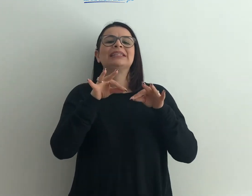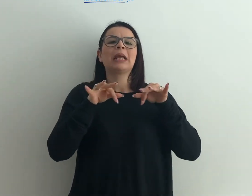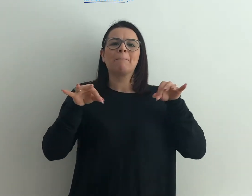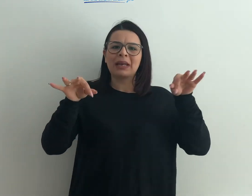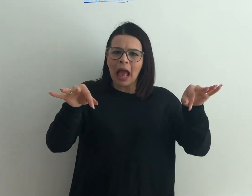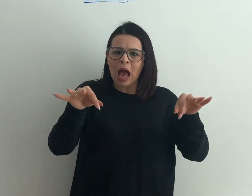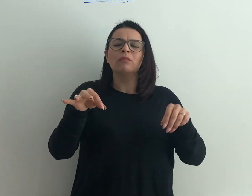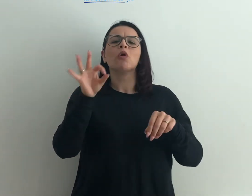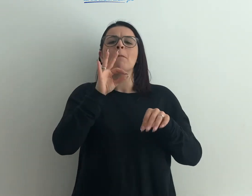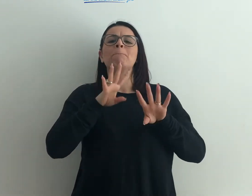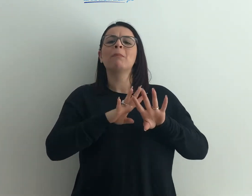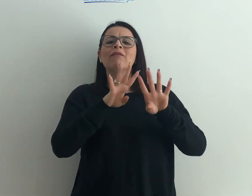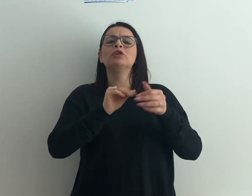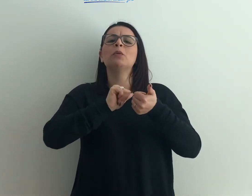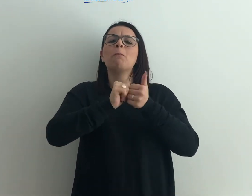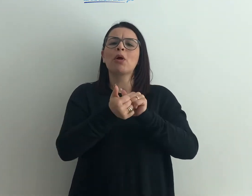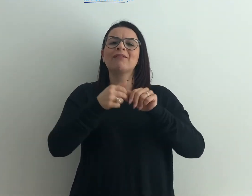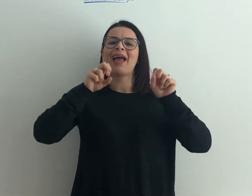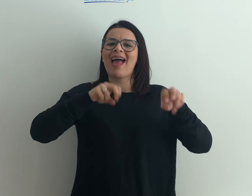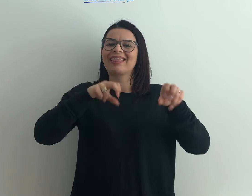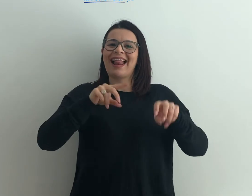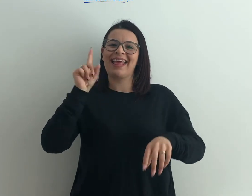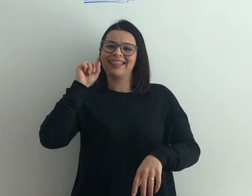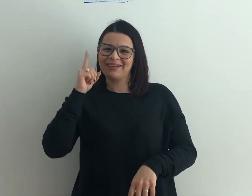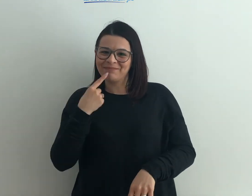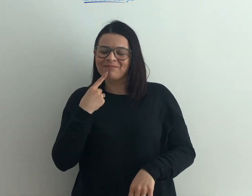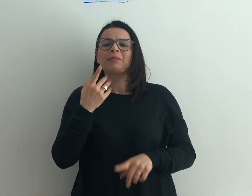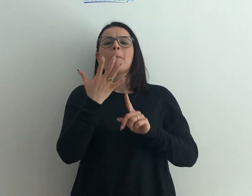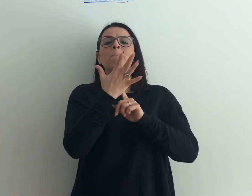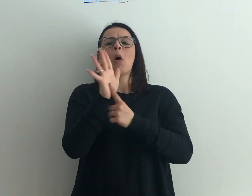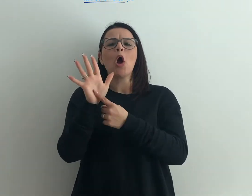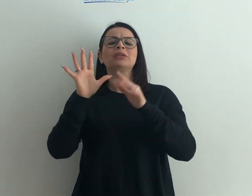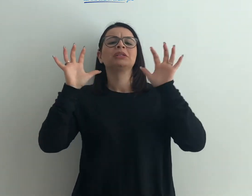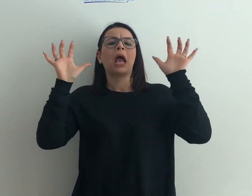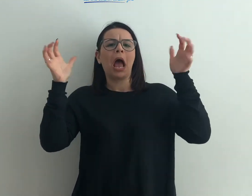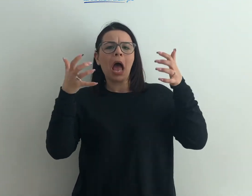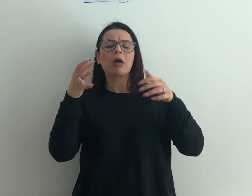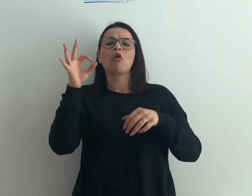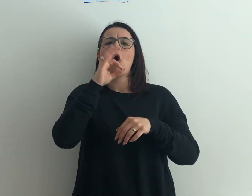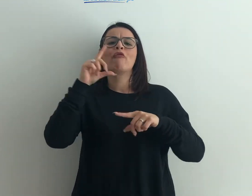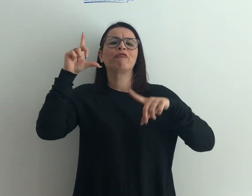seminario, una manifestazione sportiva con atleti sordi, una mostra d'arte o una